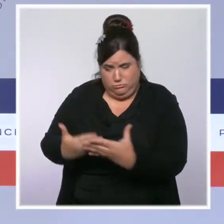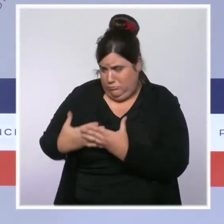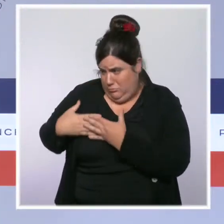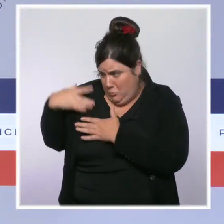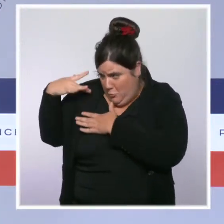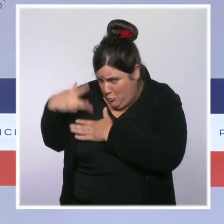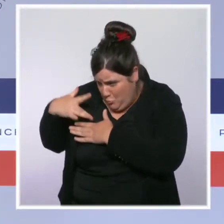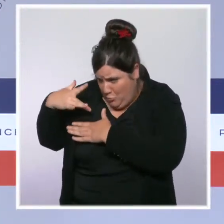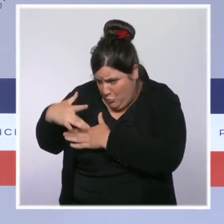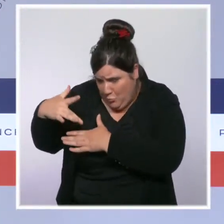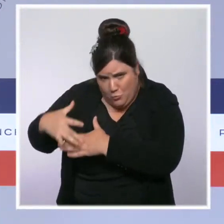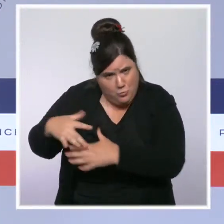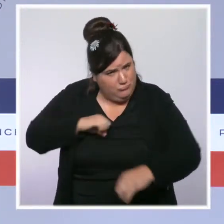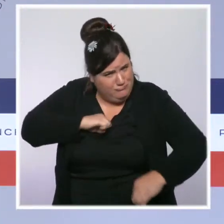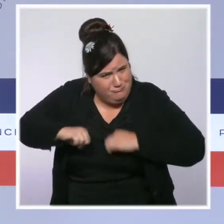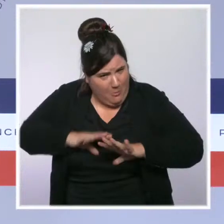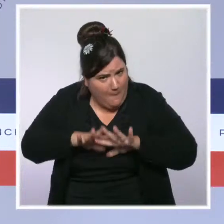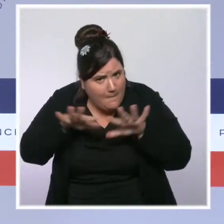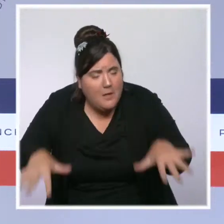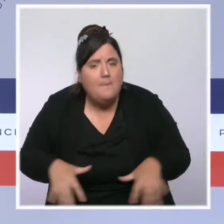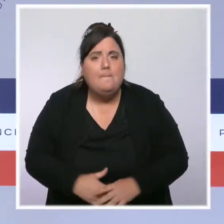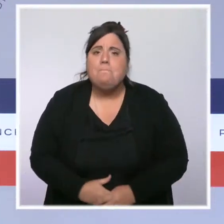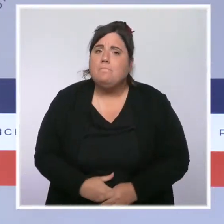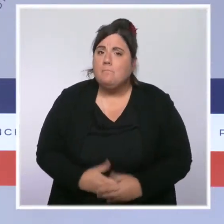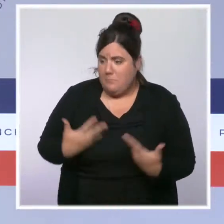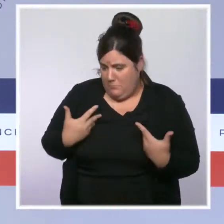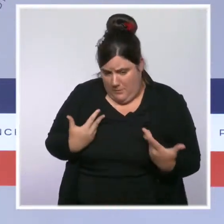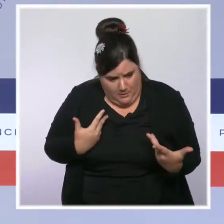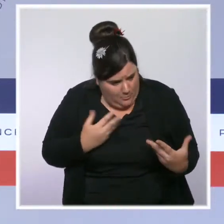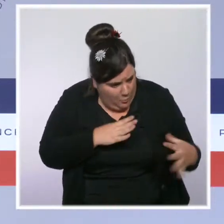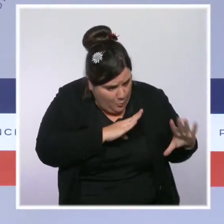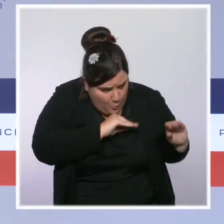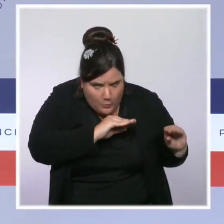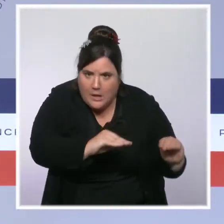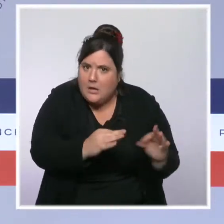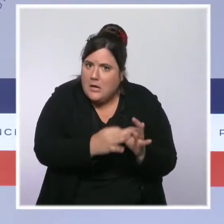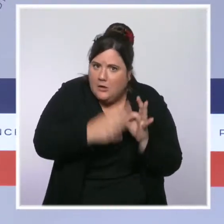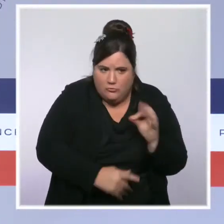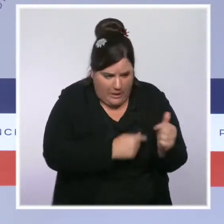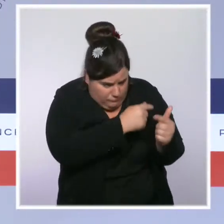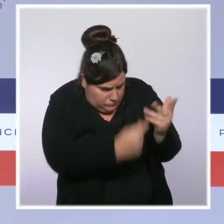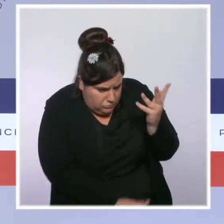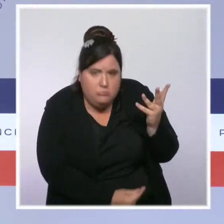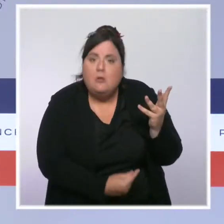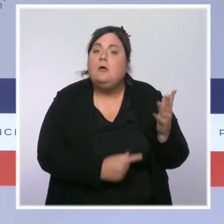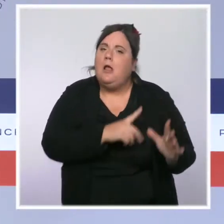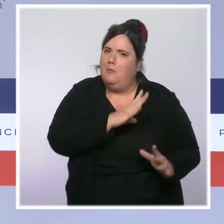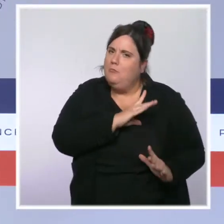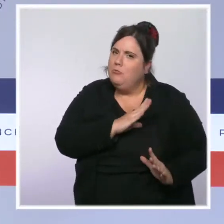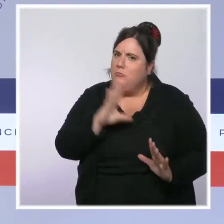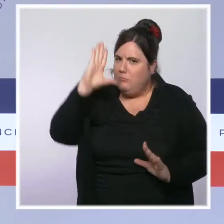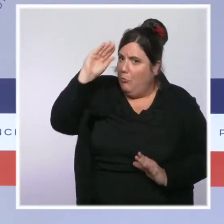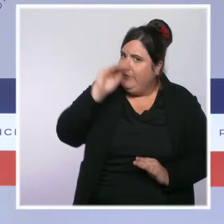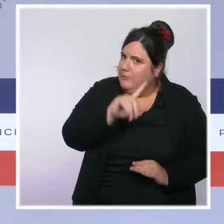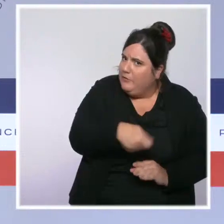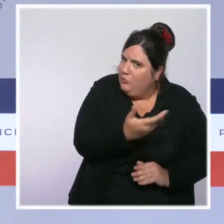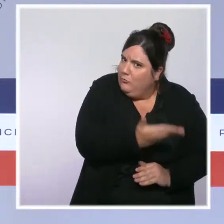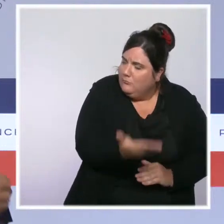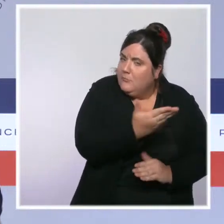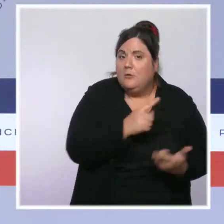Nous nous sommes démultipliés et nous avons obtenu des résultats pour les forces de l'ordre comme pour les Français. Quand certains faisaient des coupes dans les effectifs l'alpha